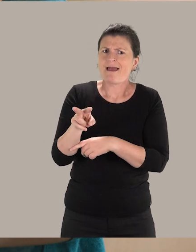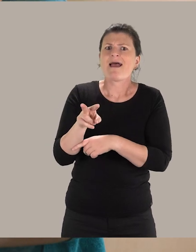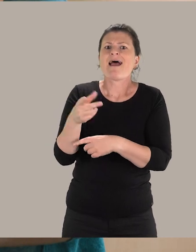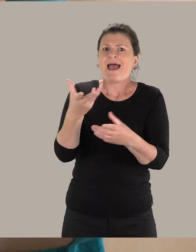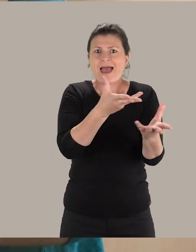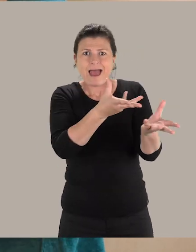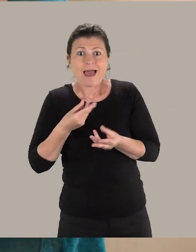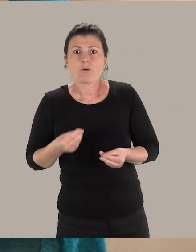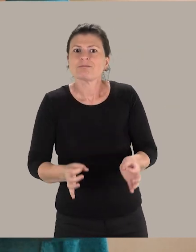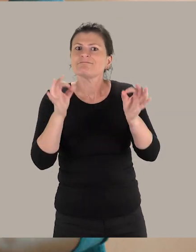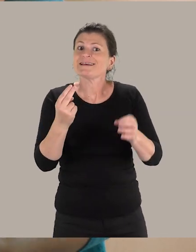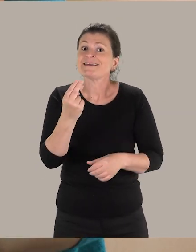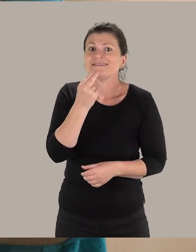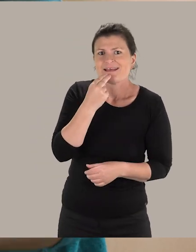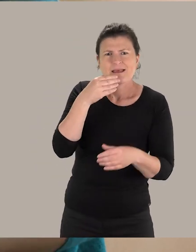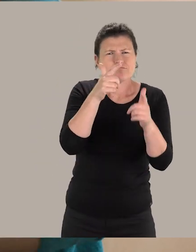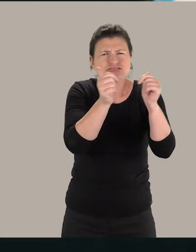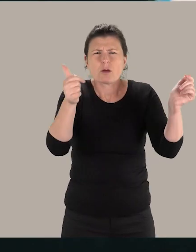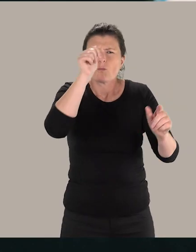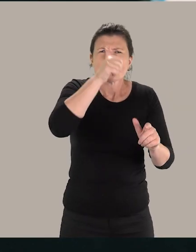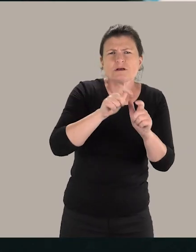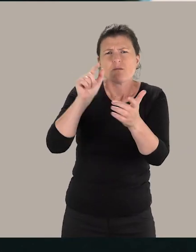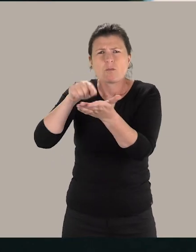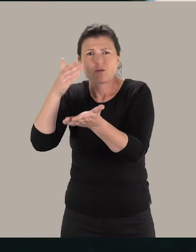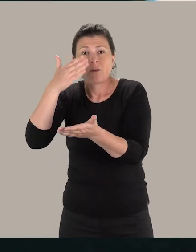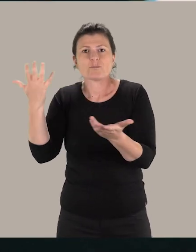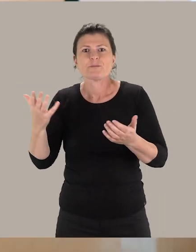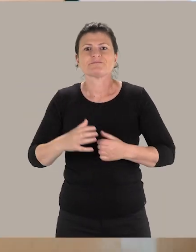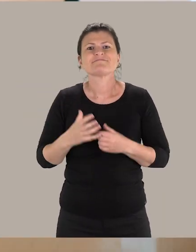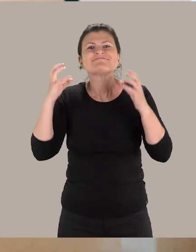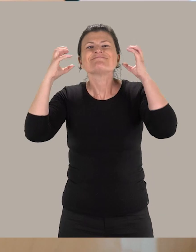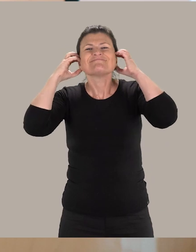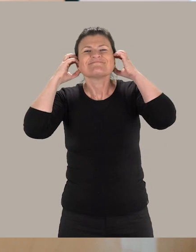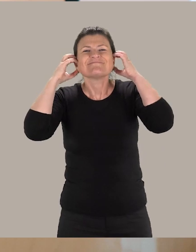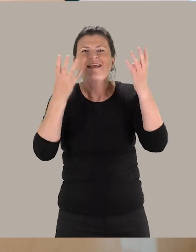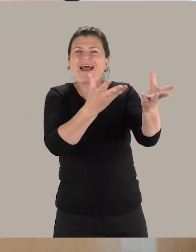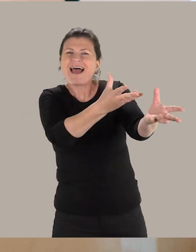un accueil de qualité dans les différents musées et monuments. Ce kit auditif d'accueil va être déployé dans les 1200 établissements